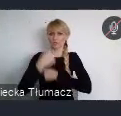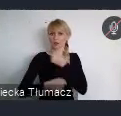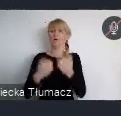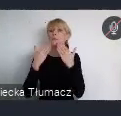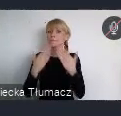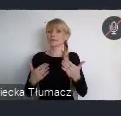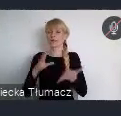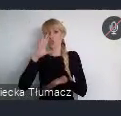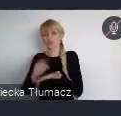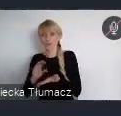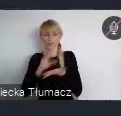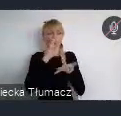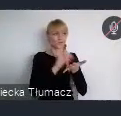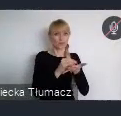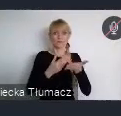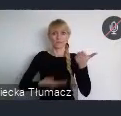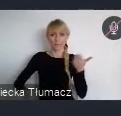dotychczasowych transformacji.